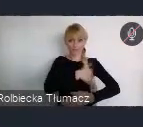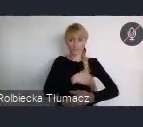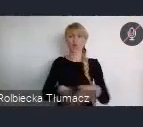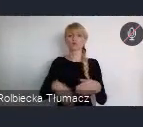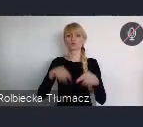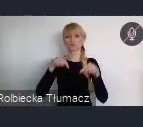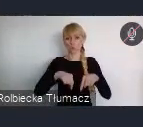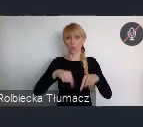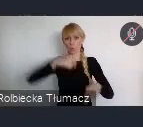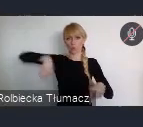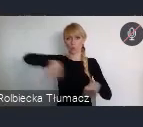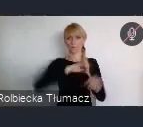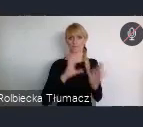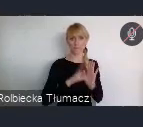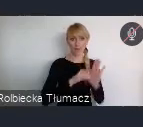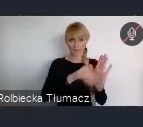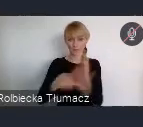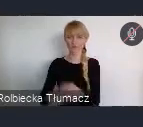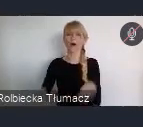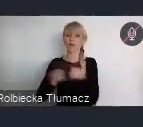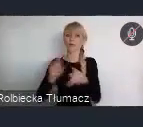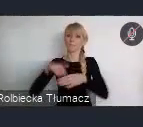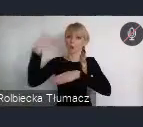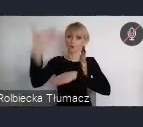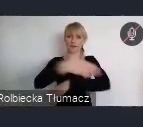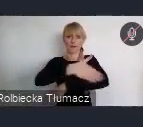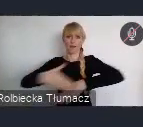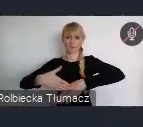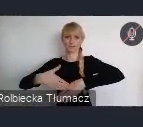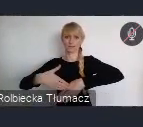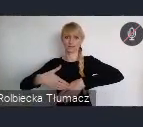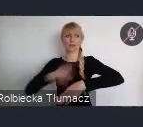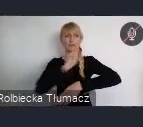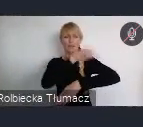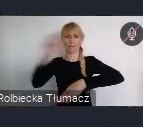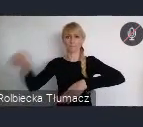ale też również wychodzący na zewnątrz poza granice jest bardzo dobry.